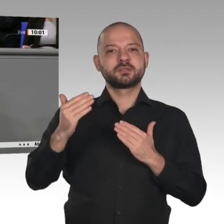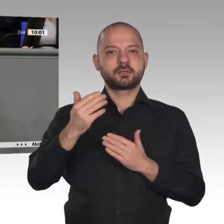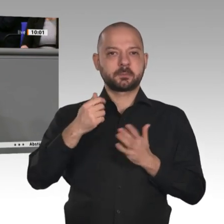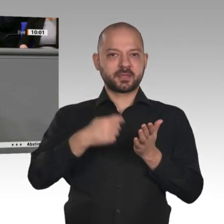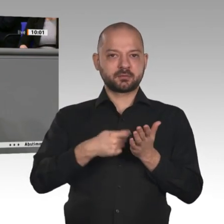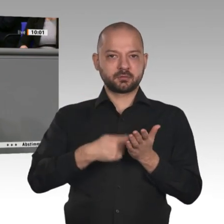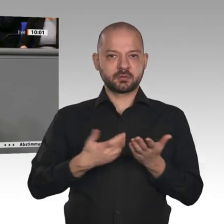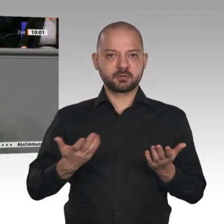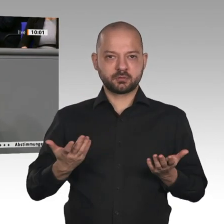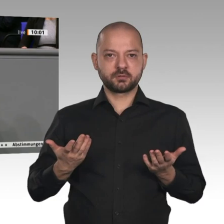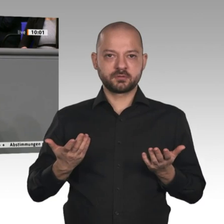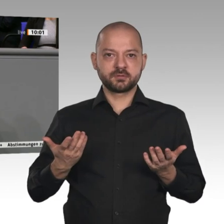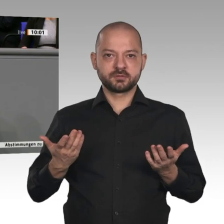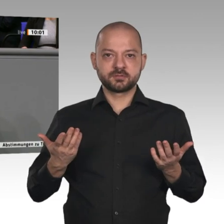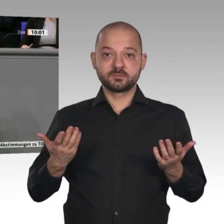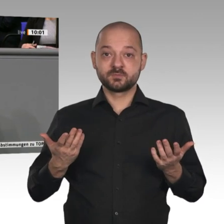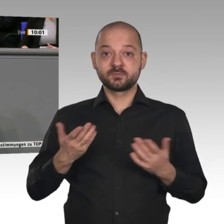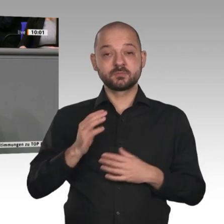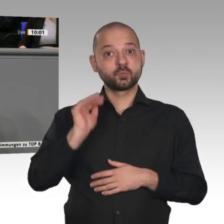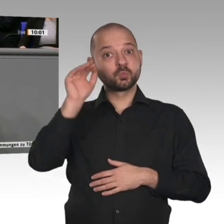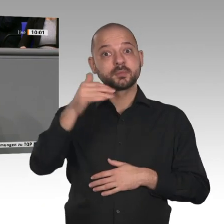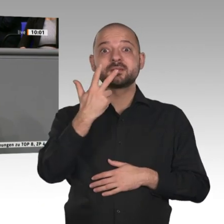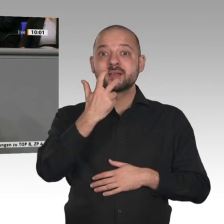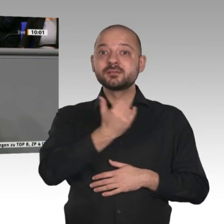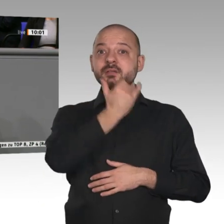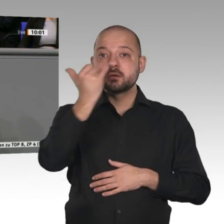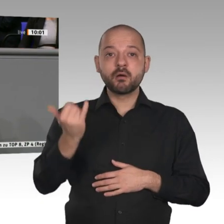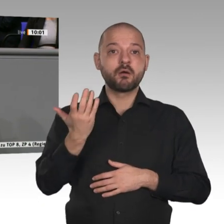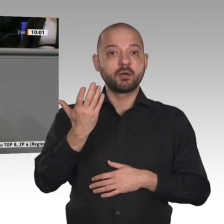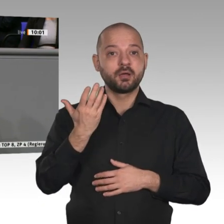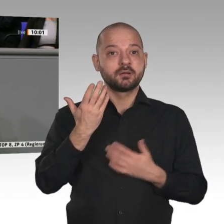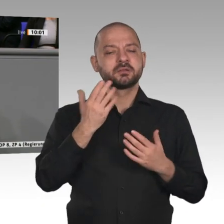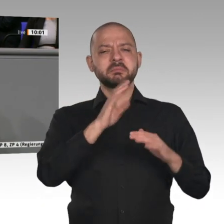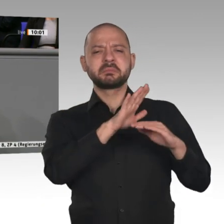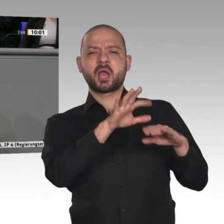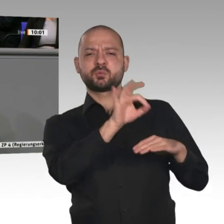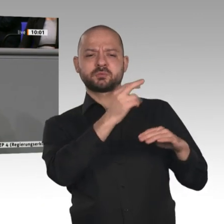Jahre 1993 und 2009, in denen es Rezessionen gab - der Außenbeitrag immer der Träger